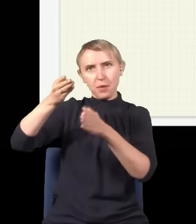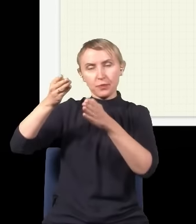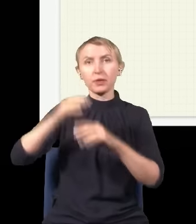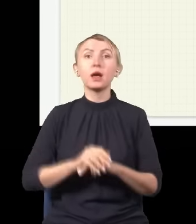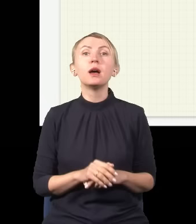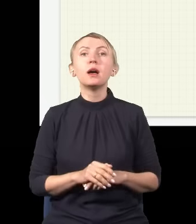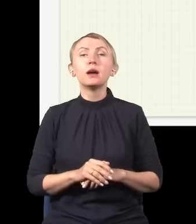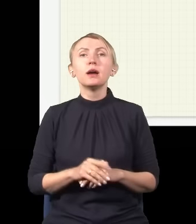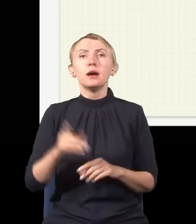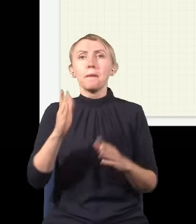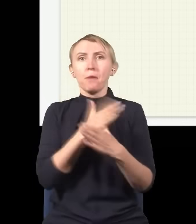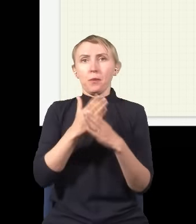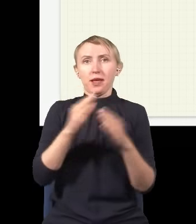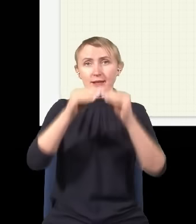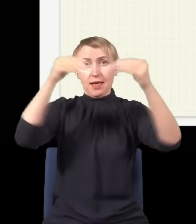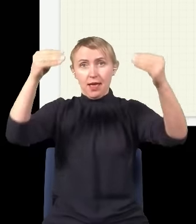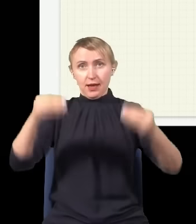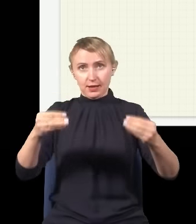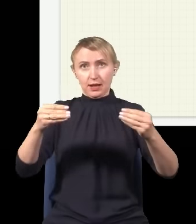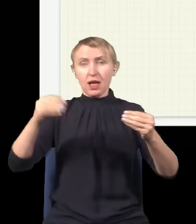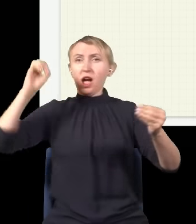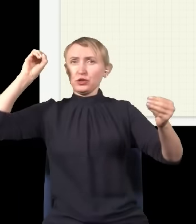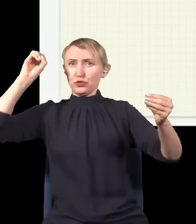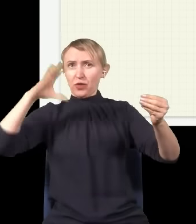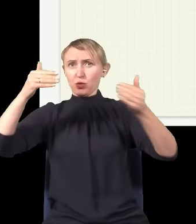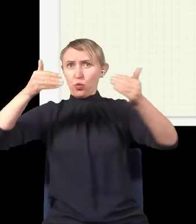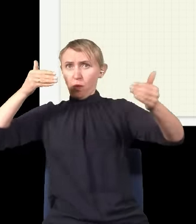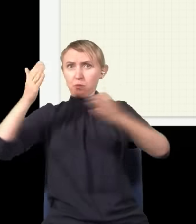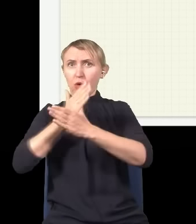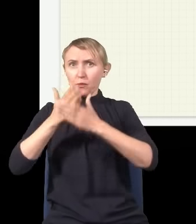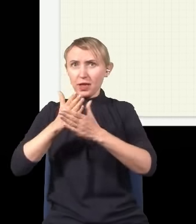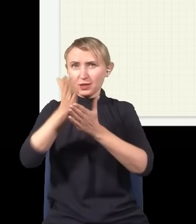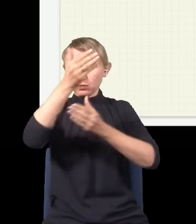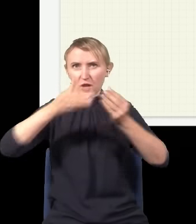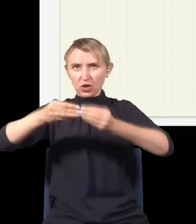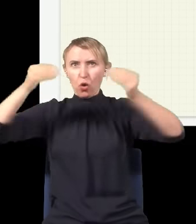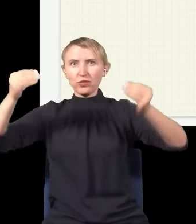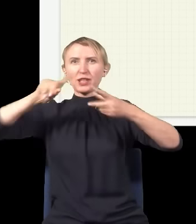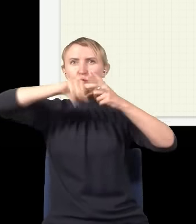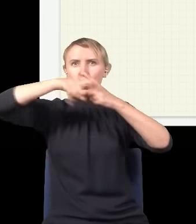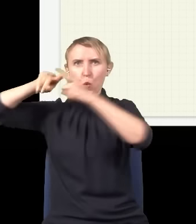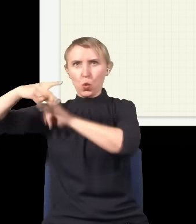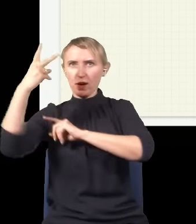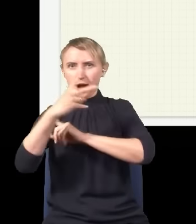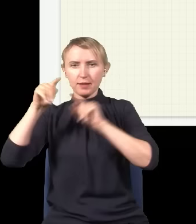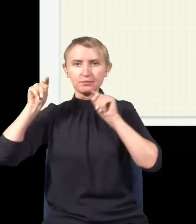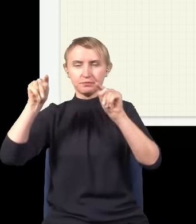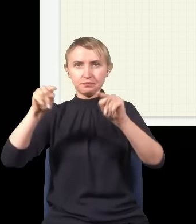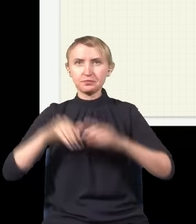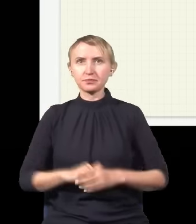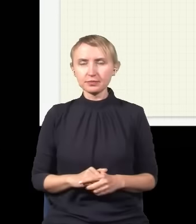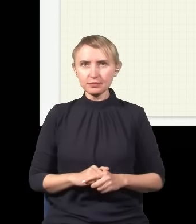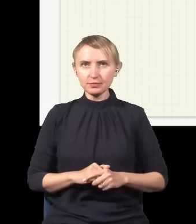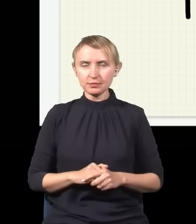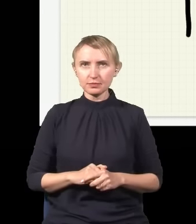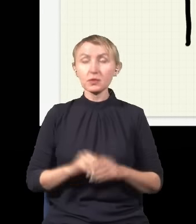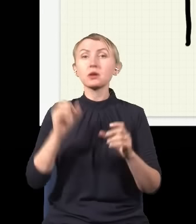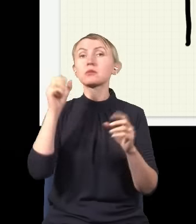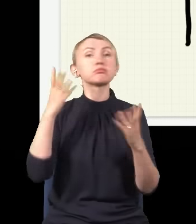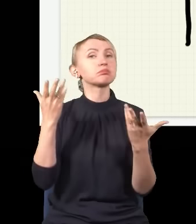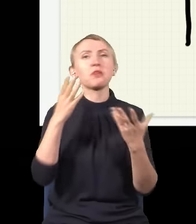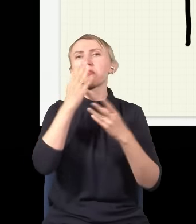Teraz tak, jak pomiędzy ekranem a źródłem wstawimy sobie przegrodę z dwiema dziurami, to dzieje się coś ciekawego.